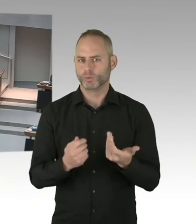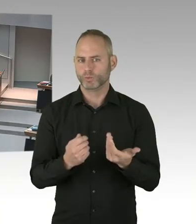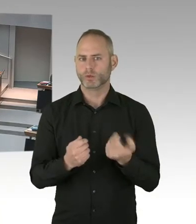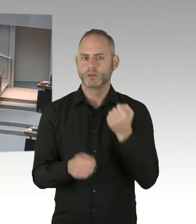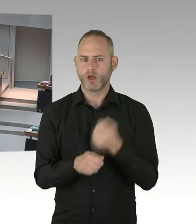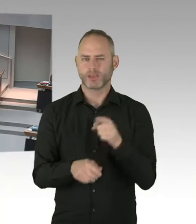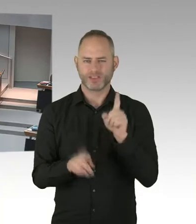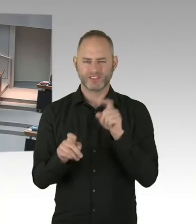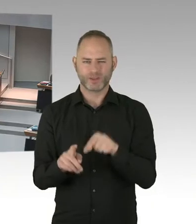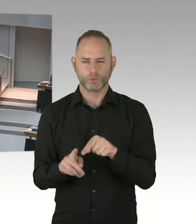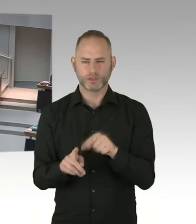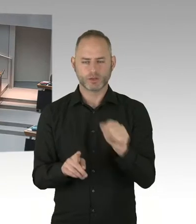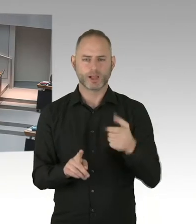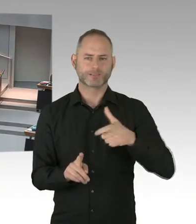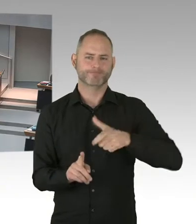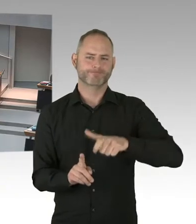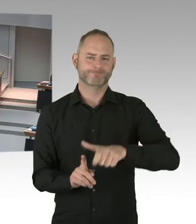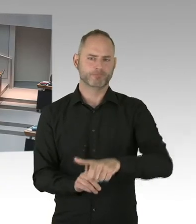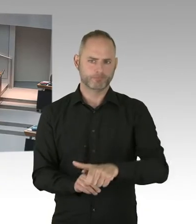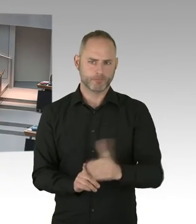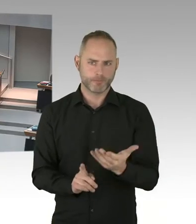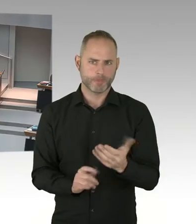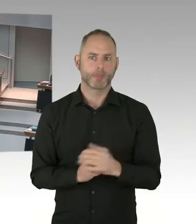von denen wiederum, soweit in ihrer Therapie kommen,